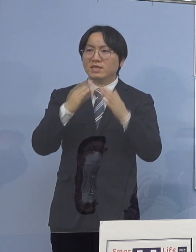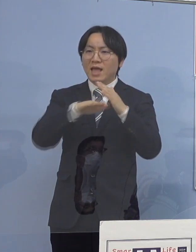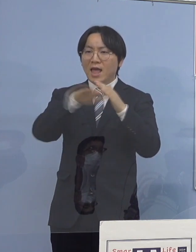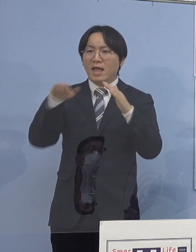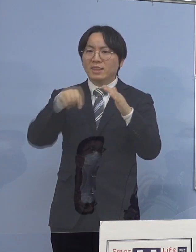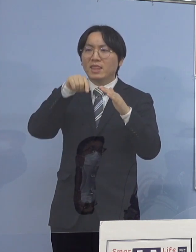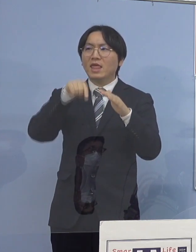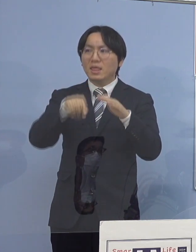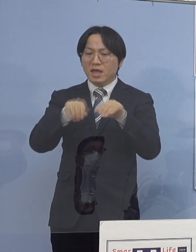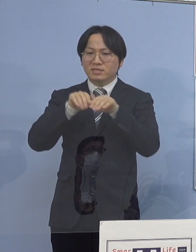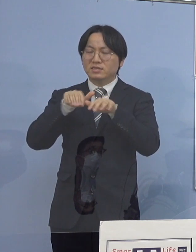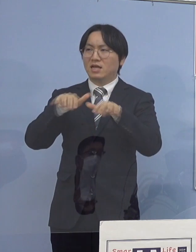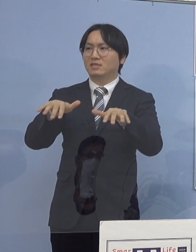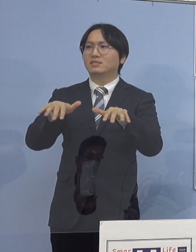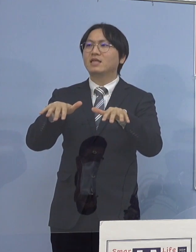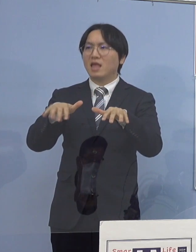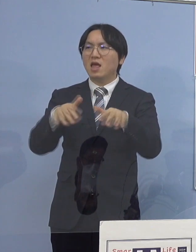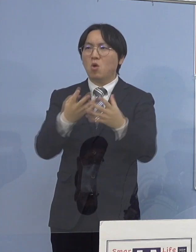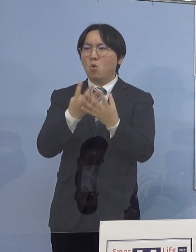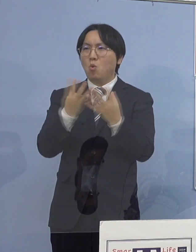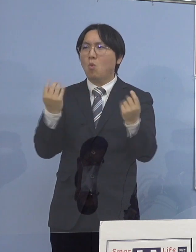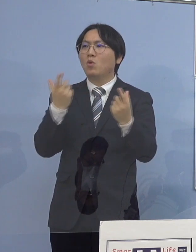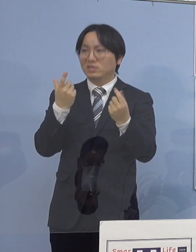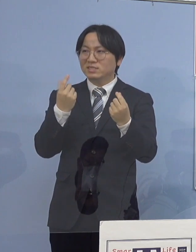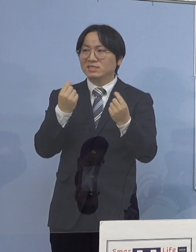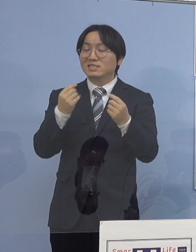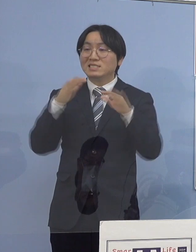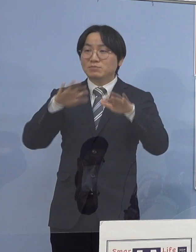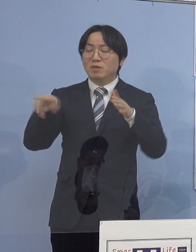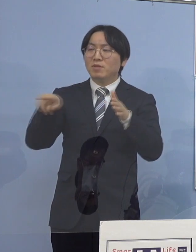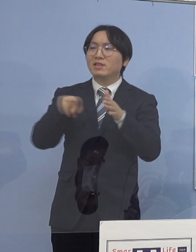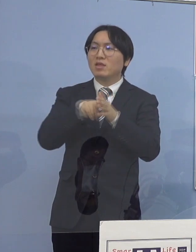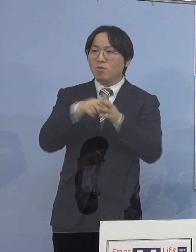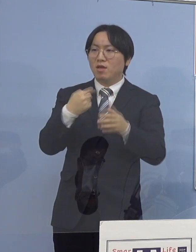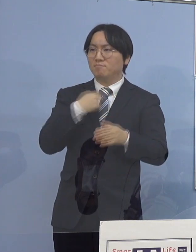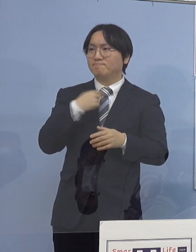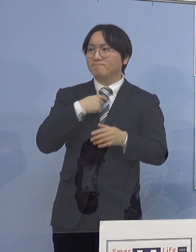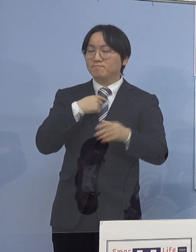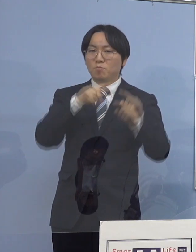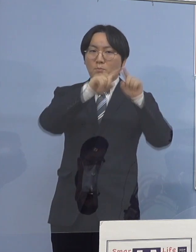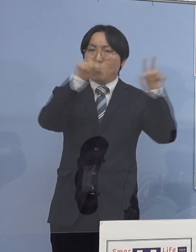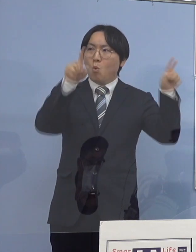いつもは私の方でボードで説明しておりましたが やはりもっともっと分かりやすく